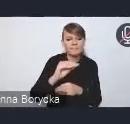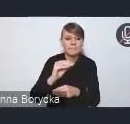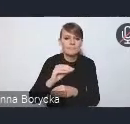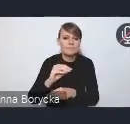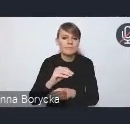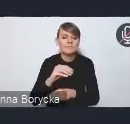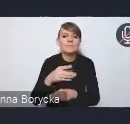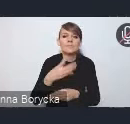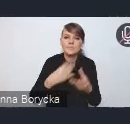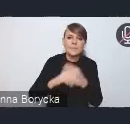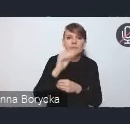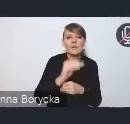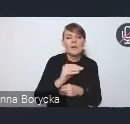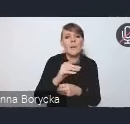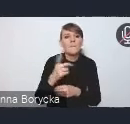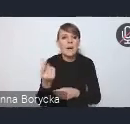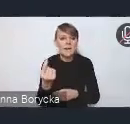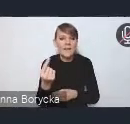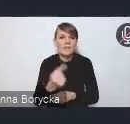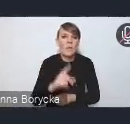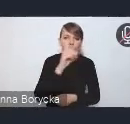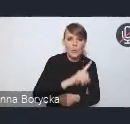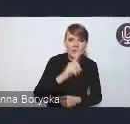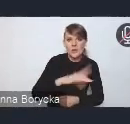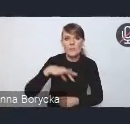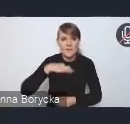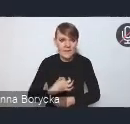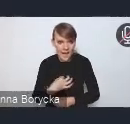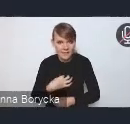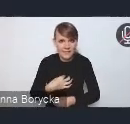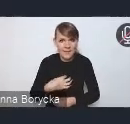partnerstwa publiczno-prywatnego w strategiach inwestycyjnych,